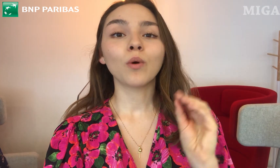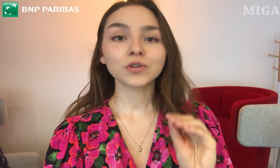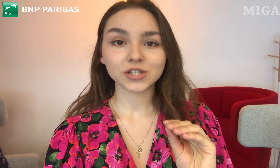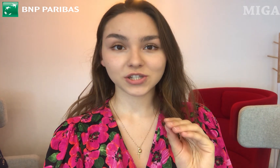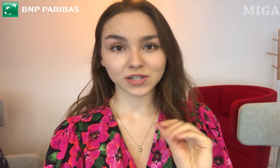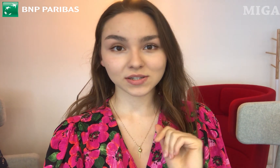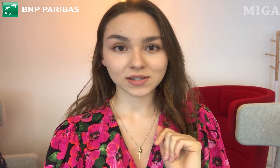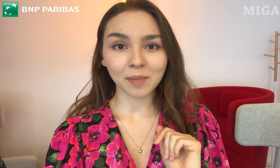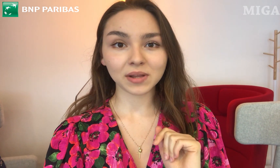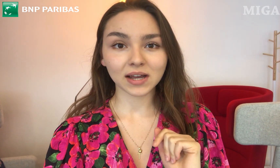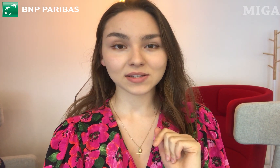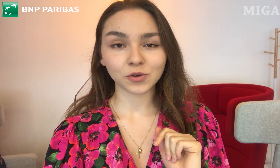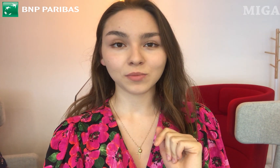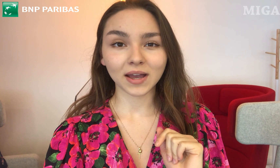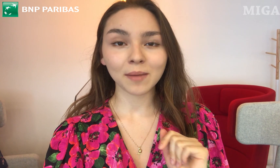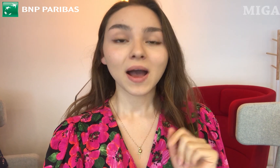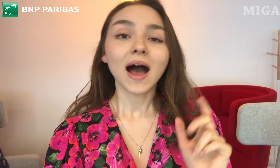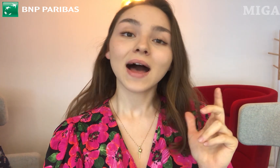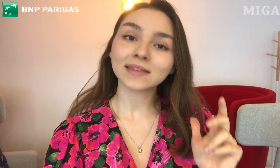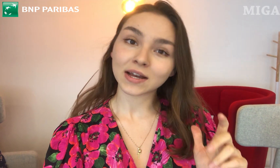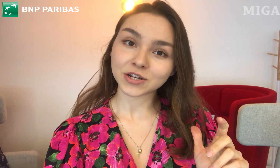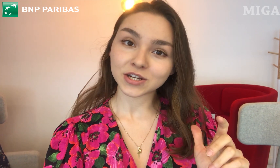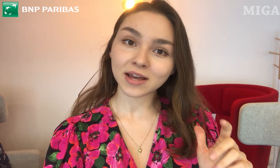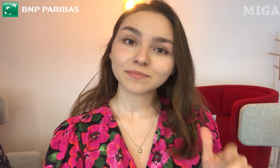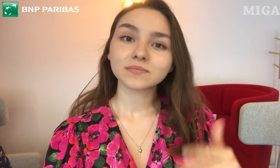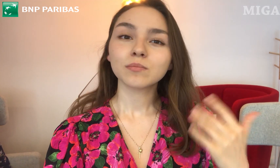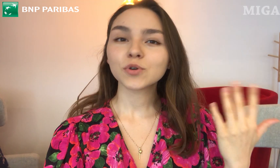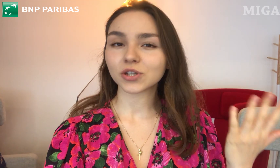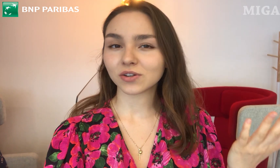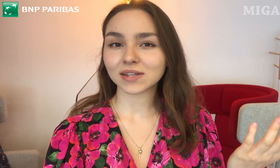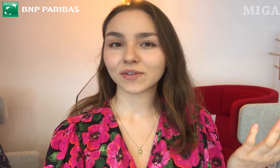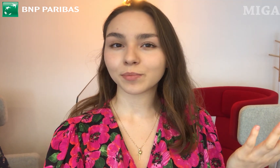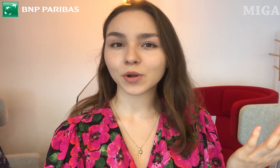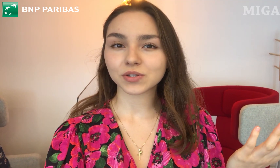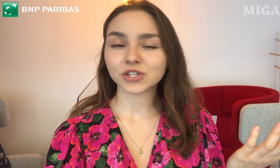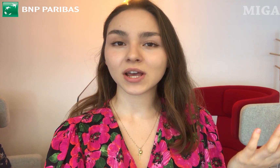połączyć się z aplikacją "MIGAM", a także - może to jest nawet prostsze -